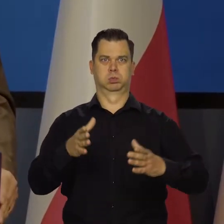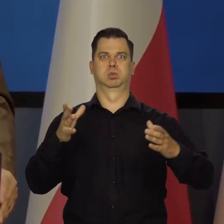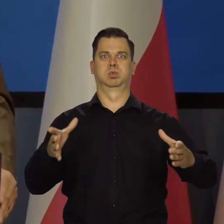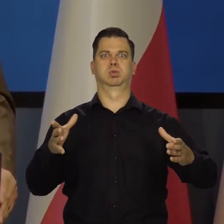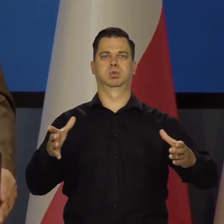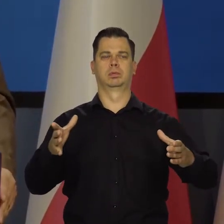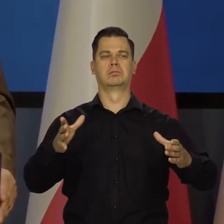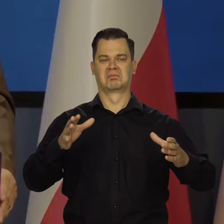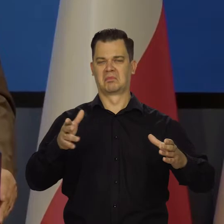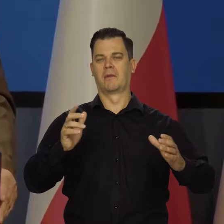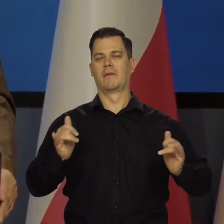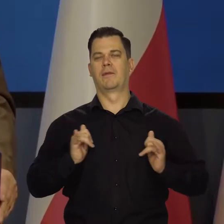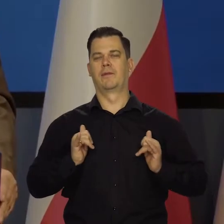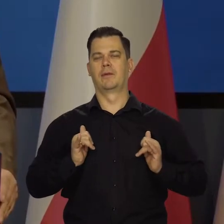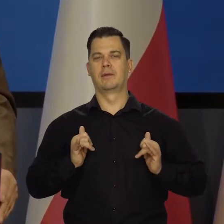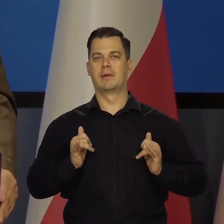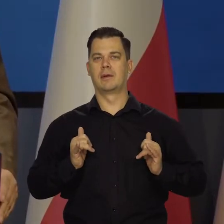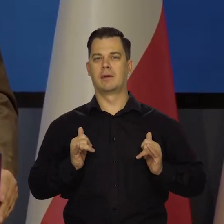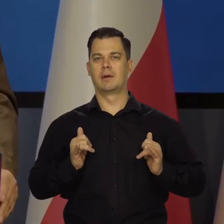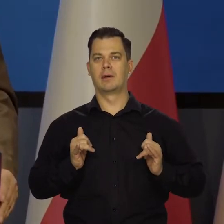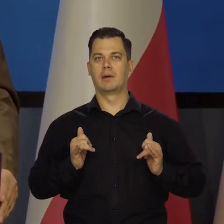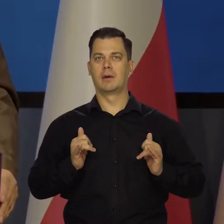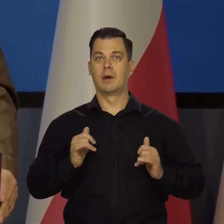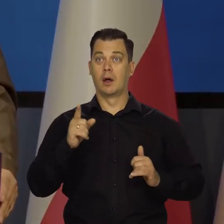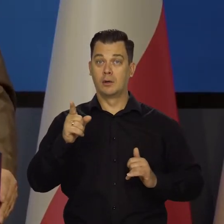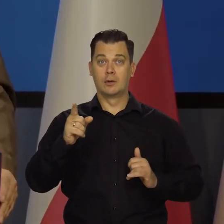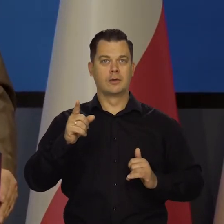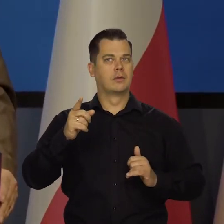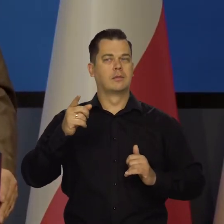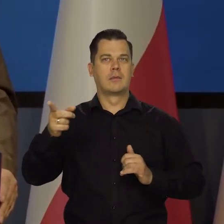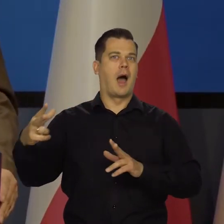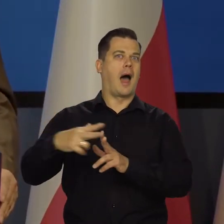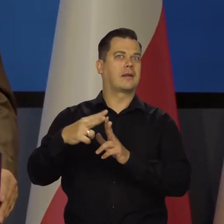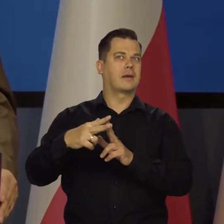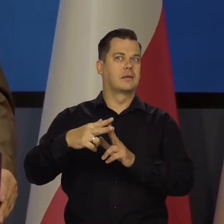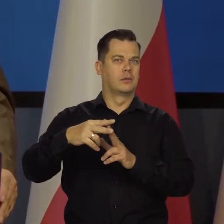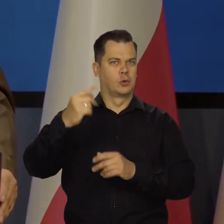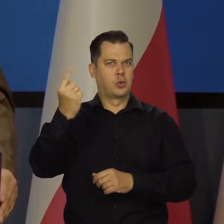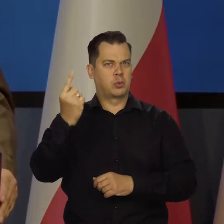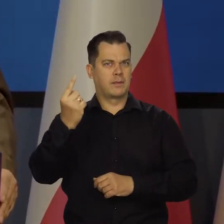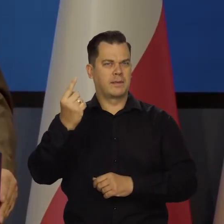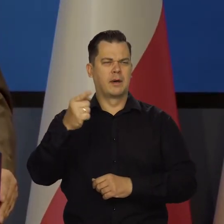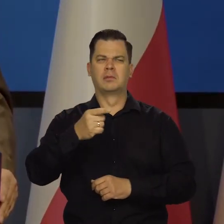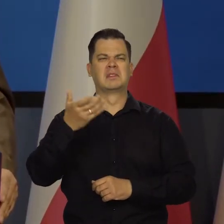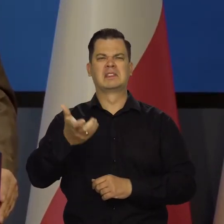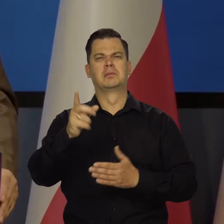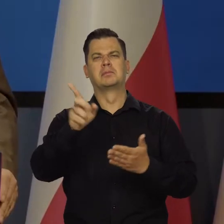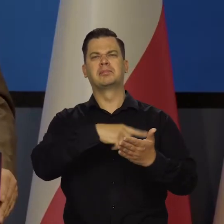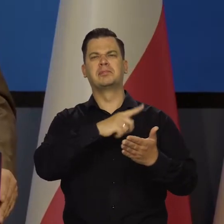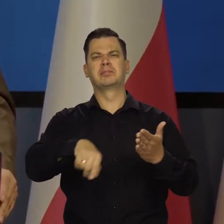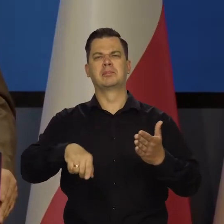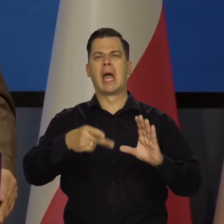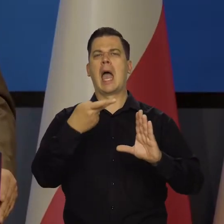Jak do tej pory nas na to stać. Natężają się ataki na złotego, natężają się ataki, żeby wprowadzić go do strefy euro.